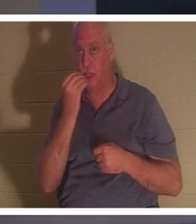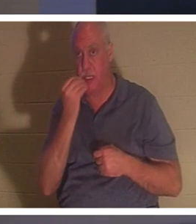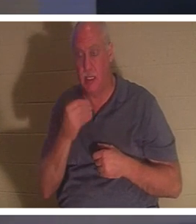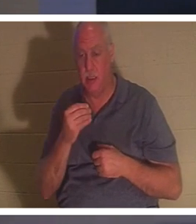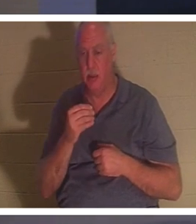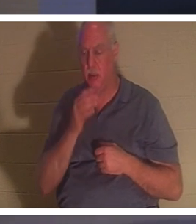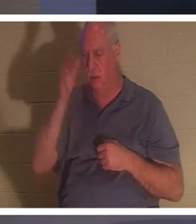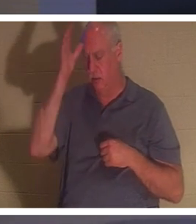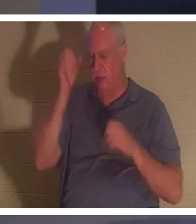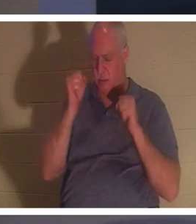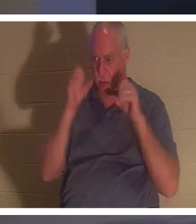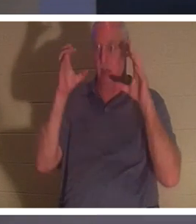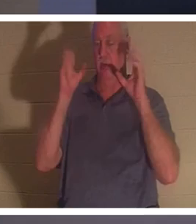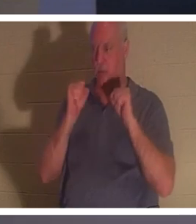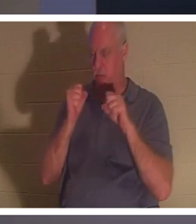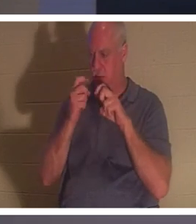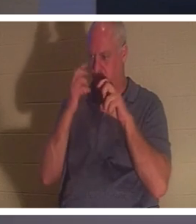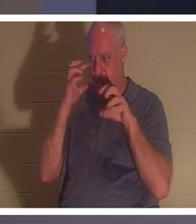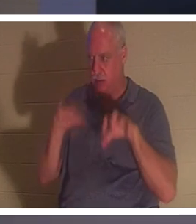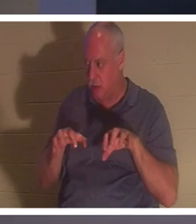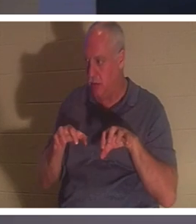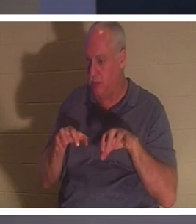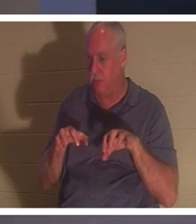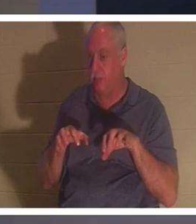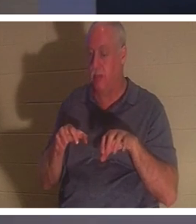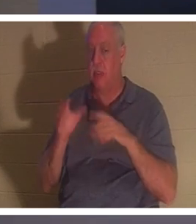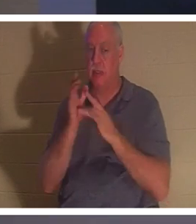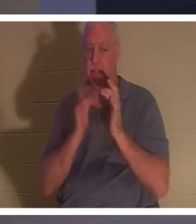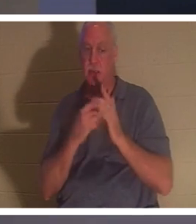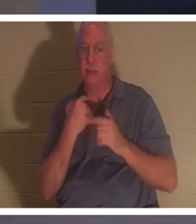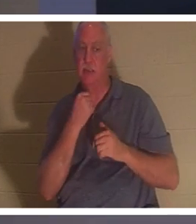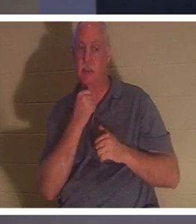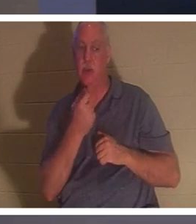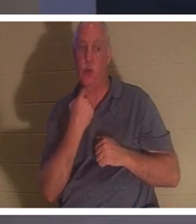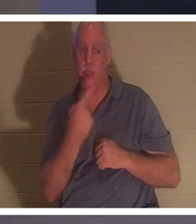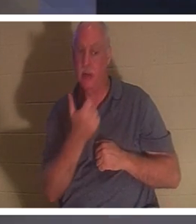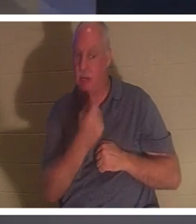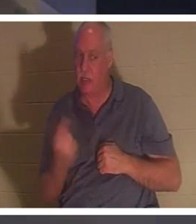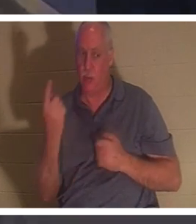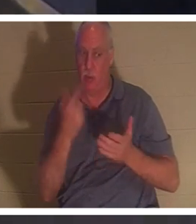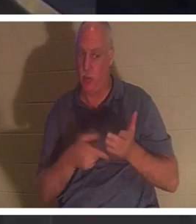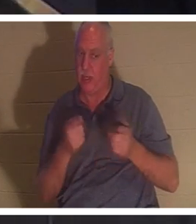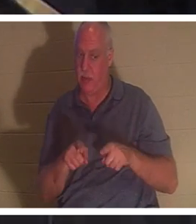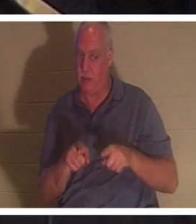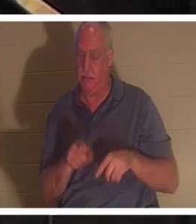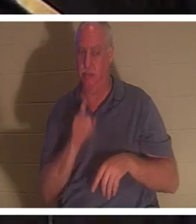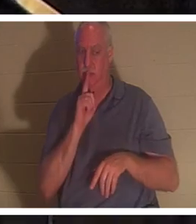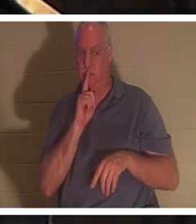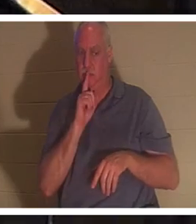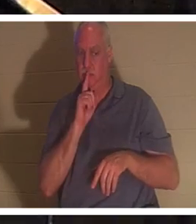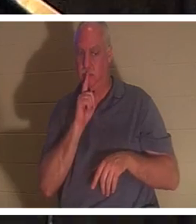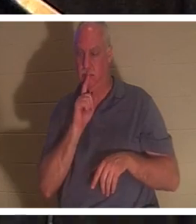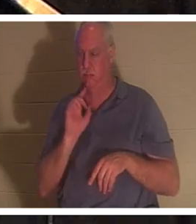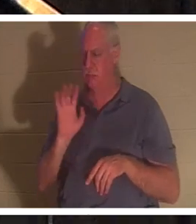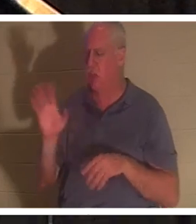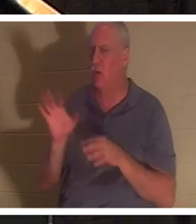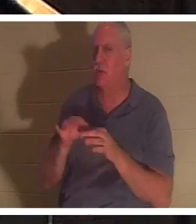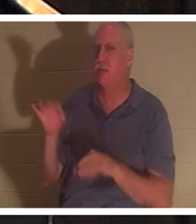aber er befahl ihnen, niemandem zu erzählen, was passiert war.“ Ihr Geist kehrte zurück. Wenn ein Gläubiger